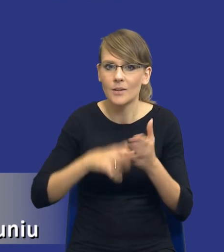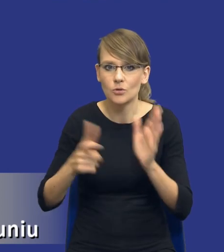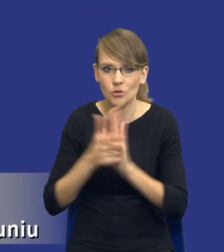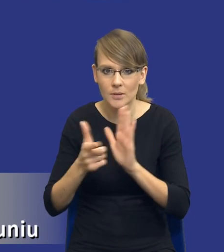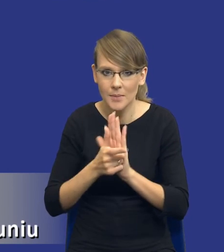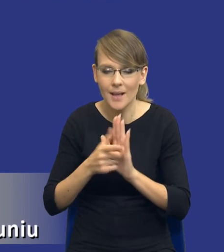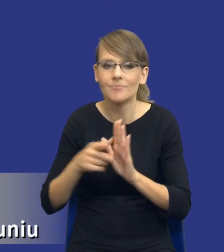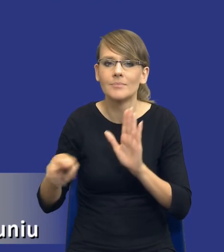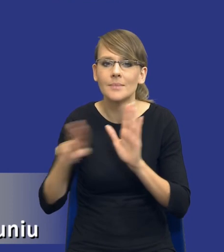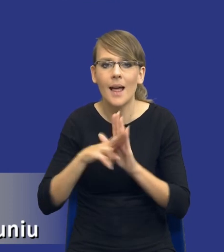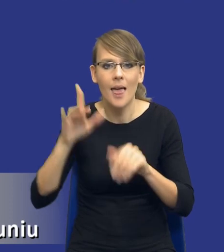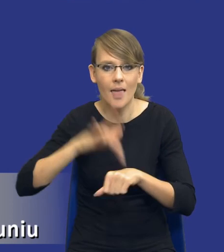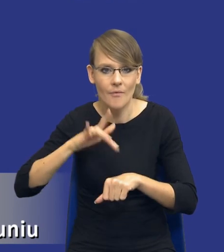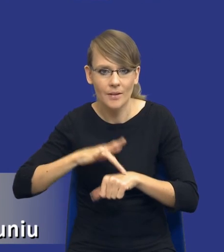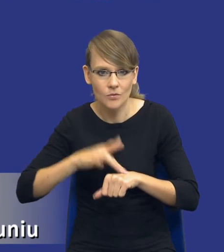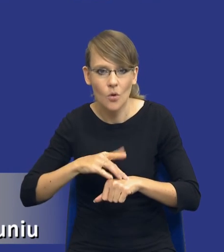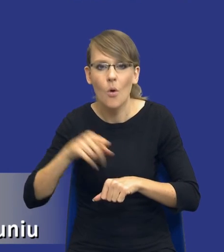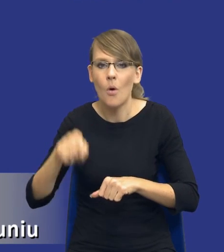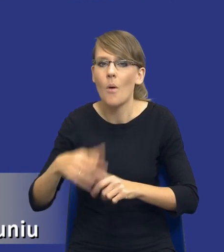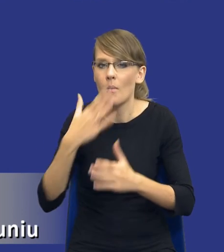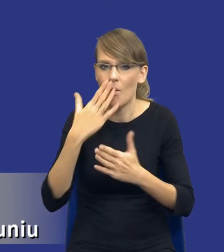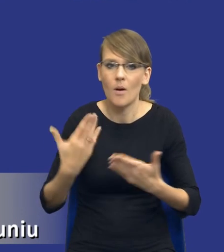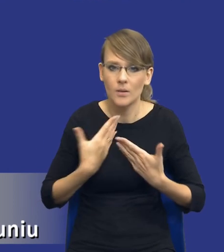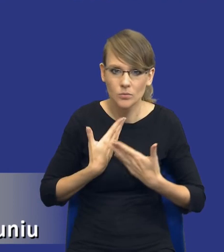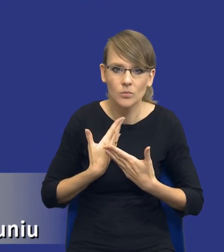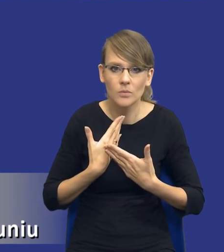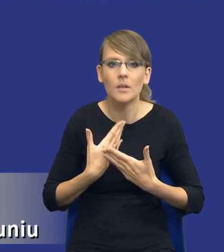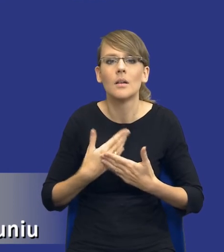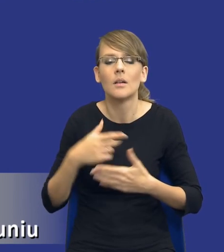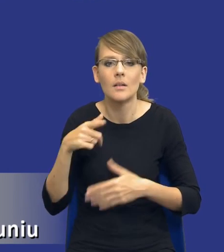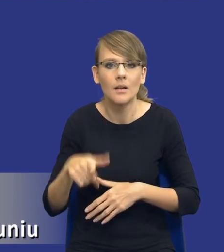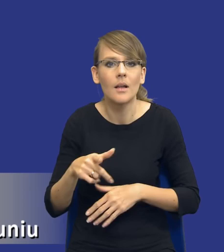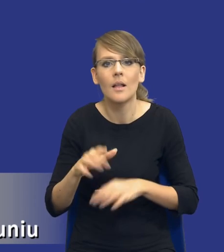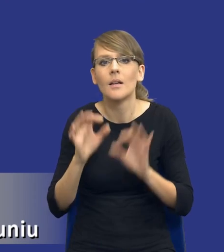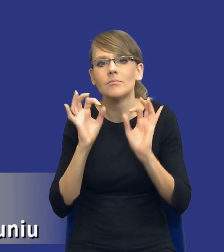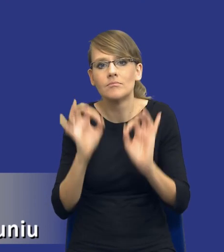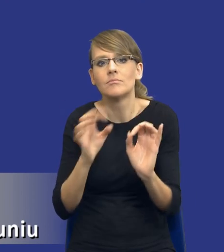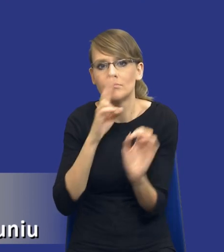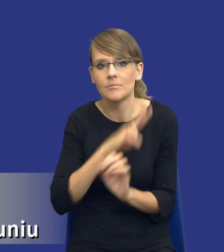ta zasada efektywności, ona nam pokazuje tak naprawdę tą optykę analizy potrzeb i wymagań.